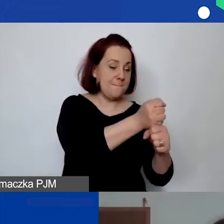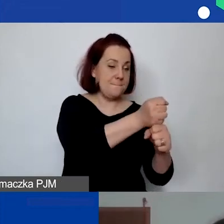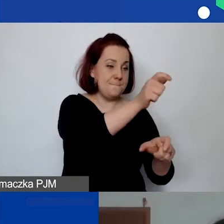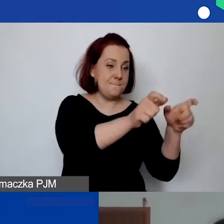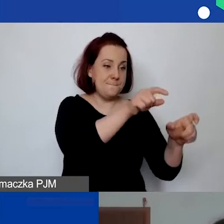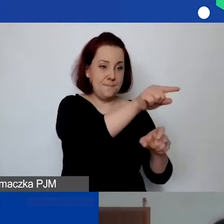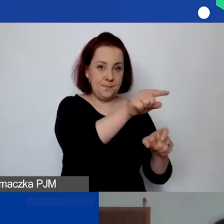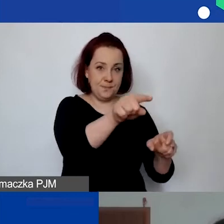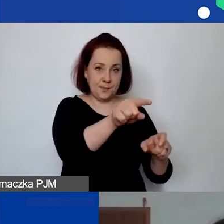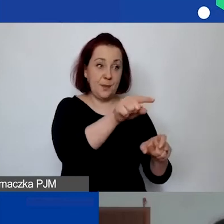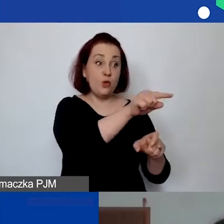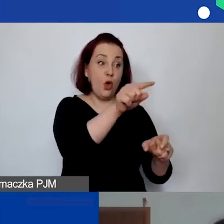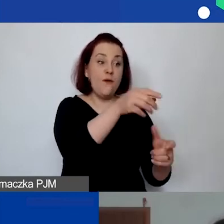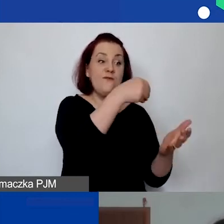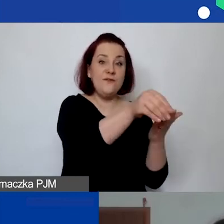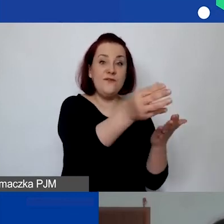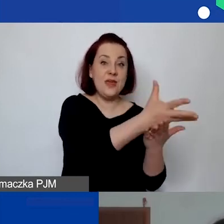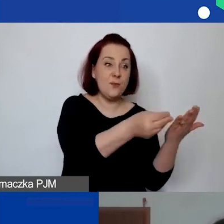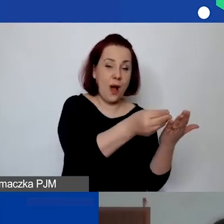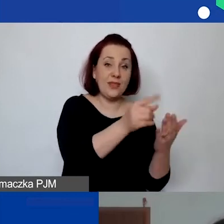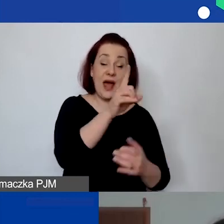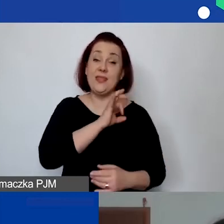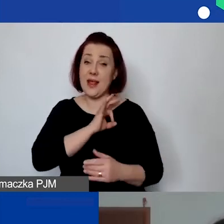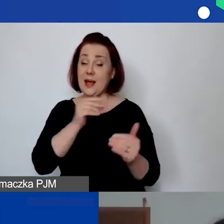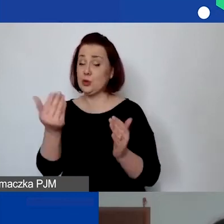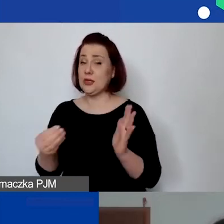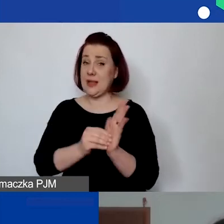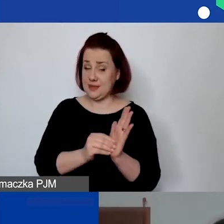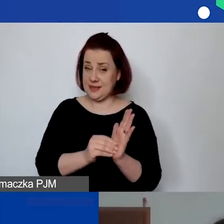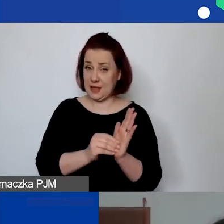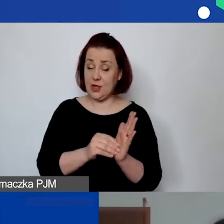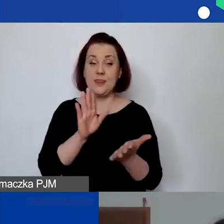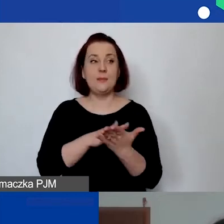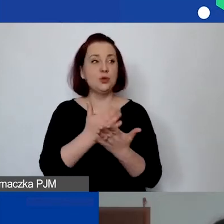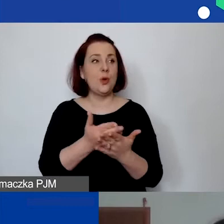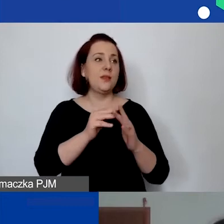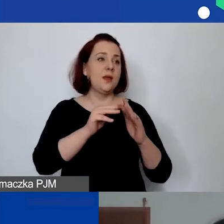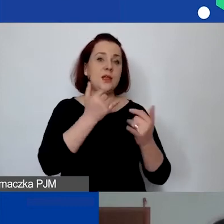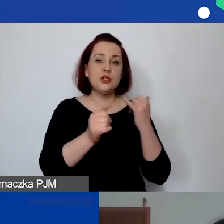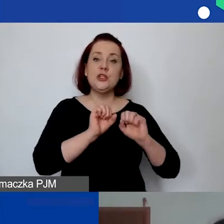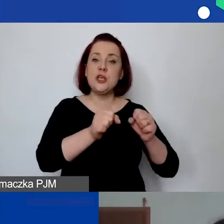Natomiast delegacje mogą państwo zabudżetować, jeżeli np. działaniem będą warsztaty organizowane w innej miejscowości